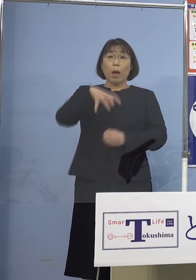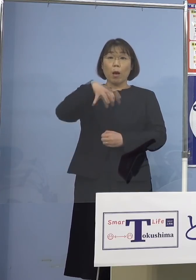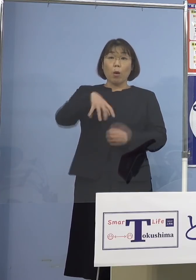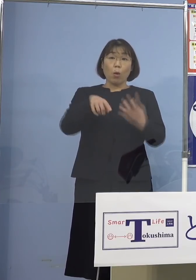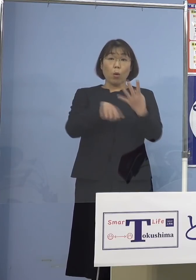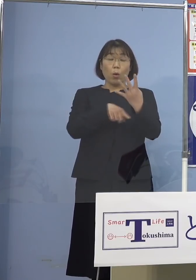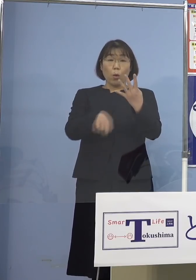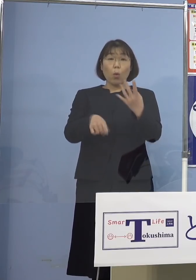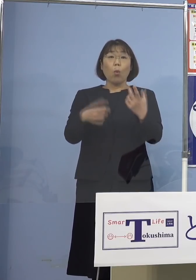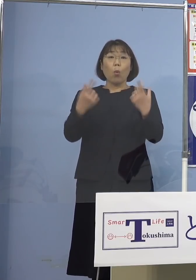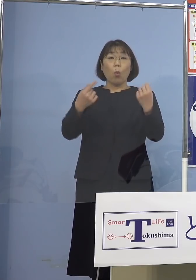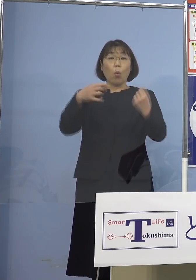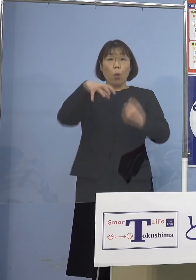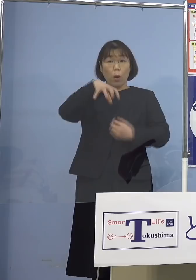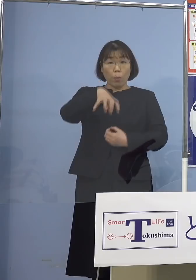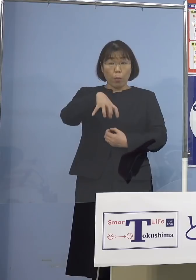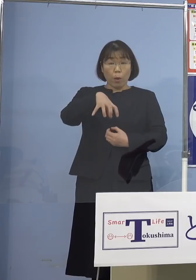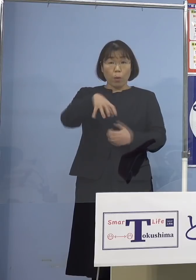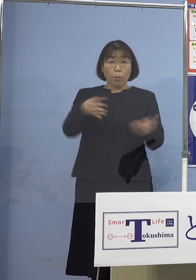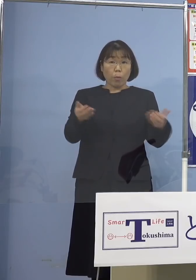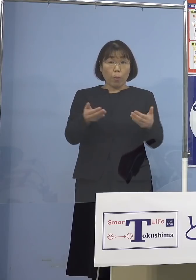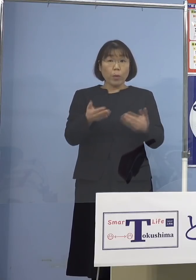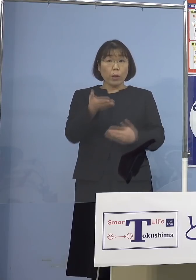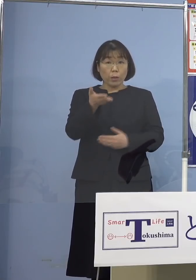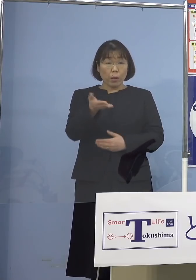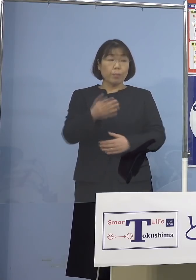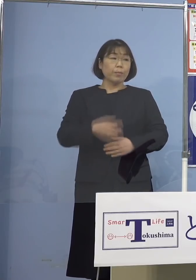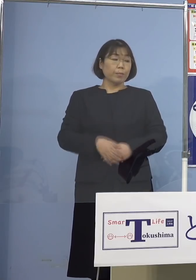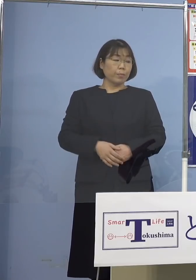同じ場所ででしょうか （知事） この後にも同じ場所とは